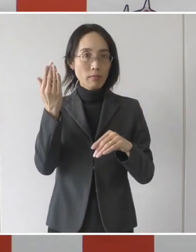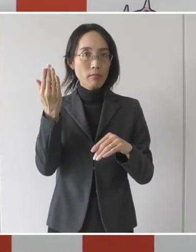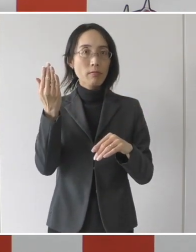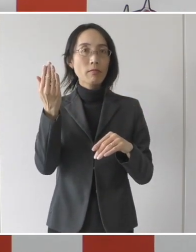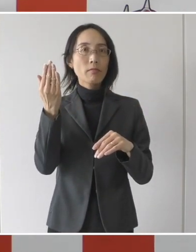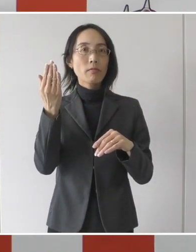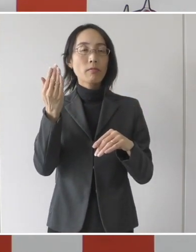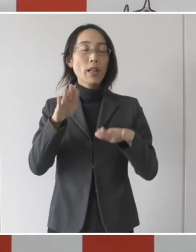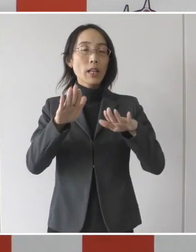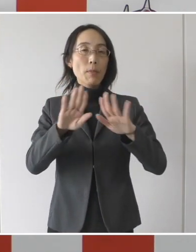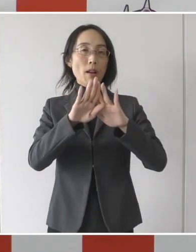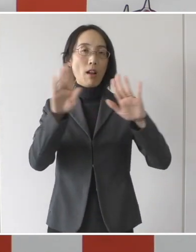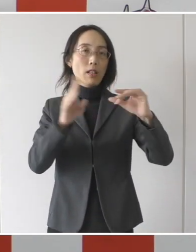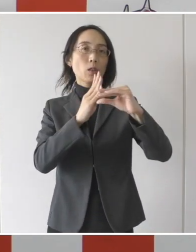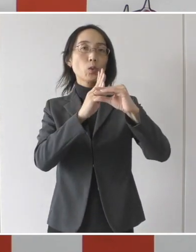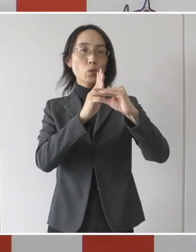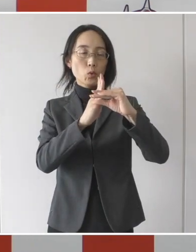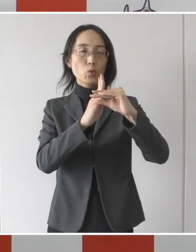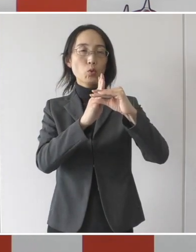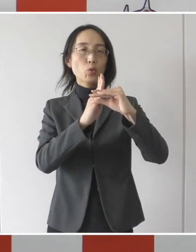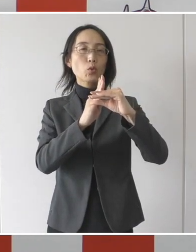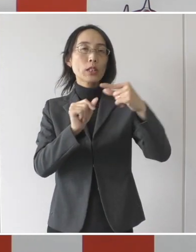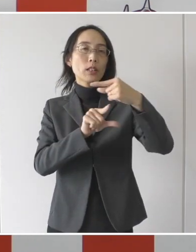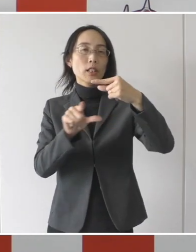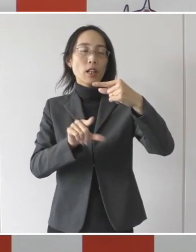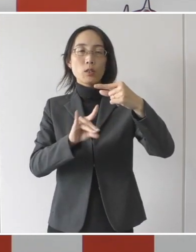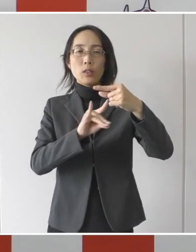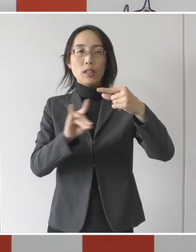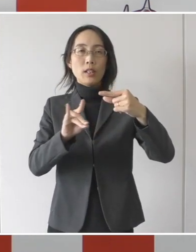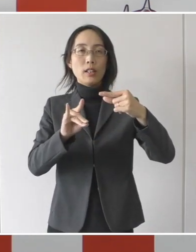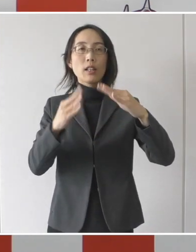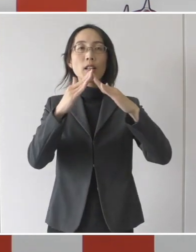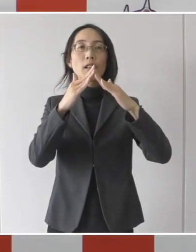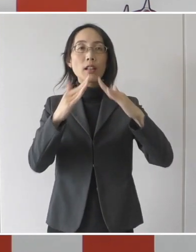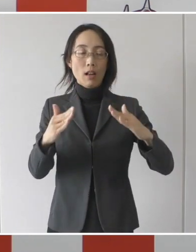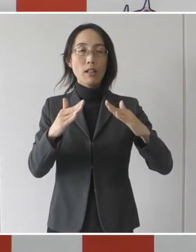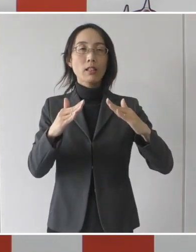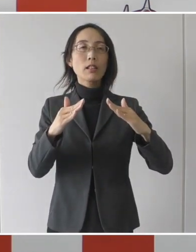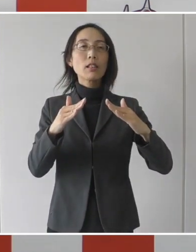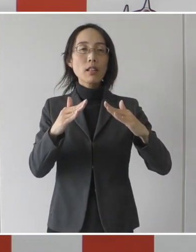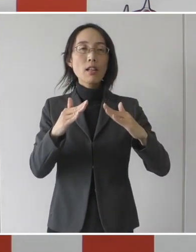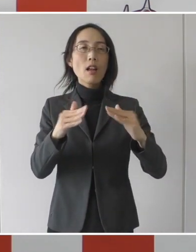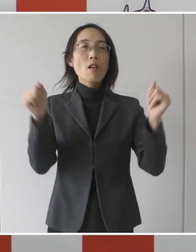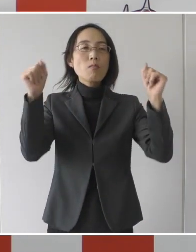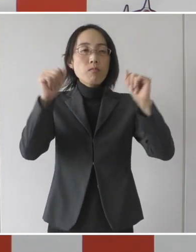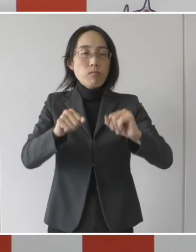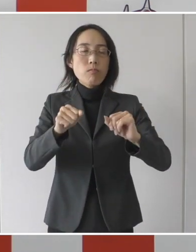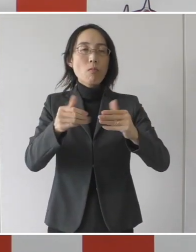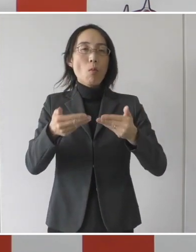現在開会中の１月の市議会臨時会の議決を得た場合に